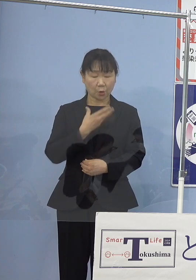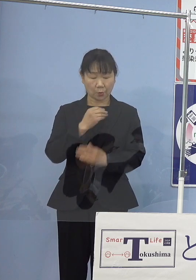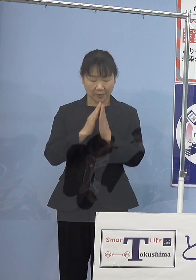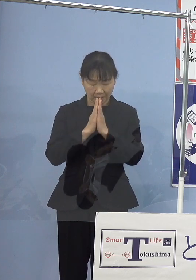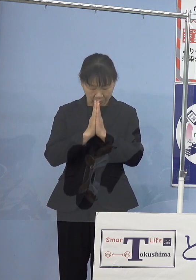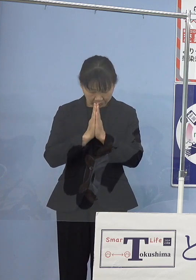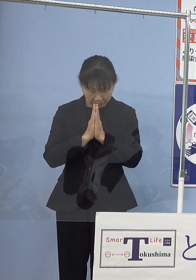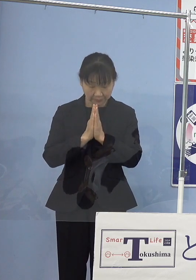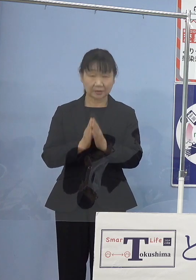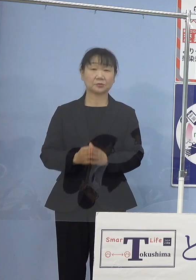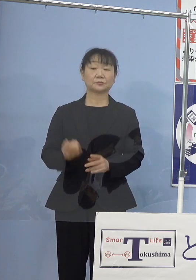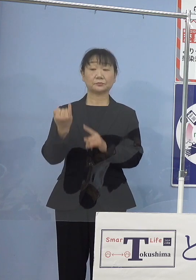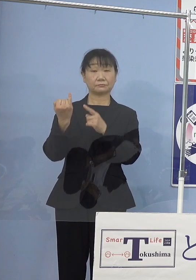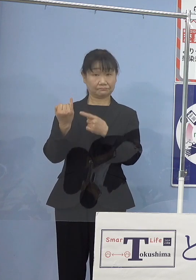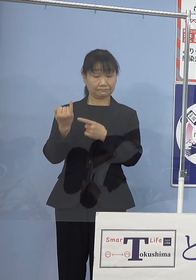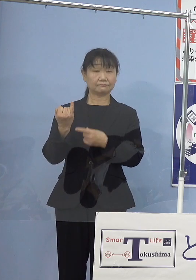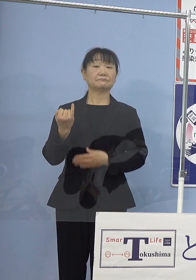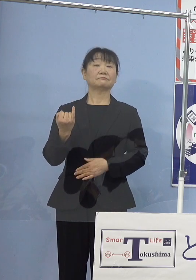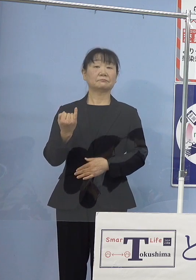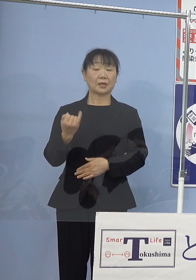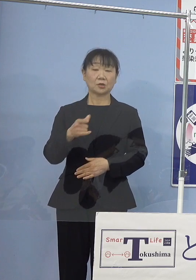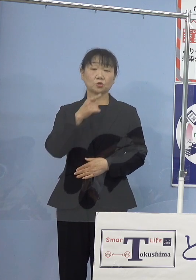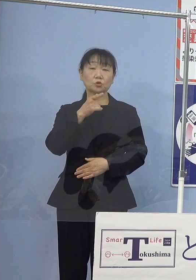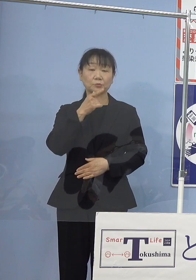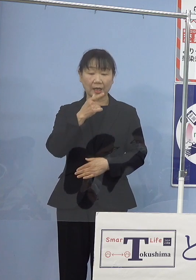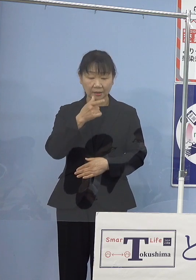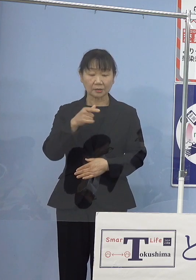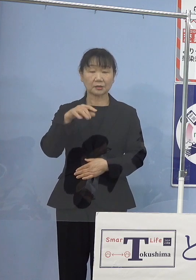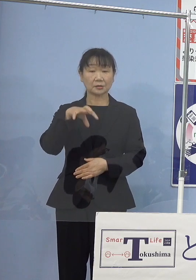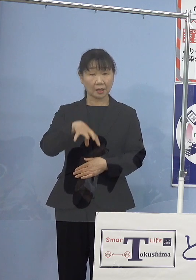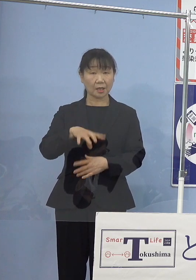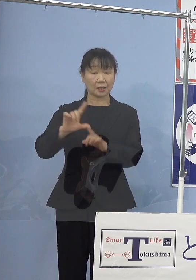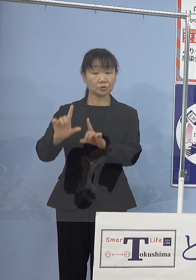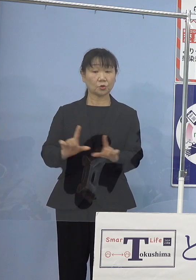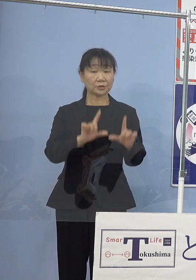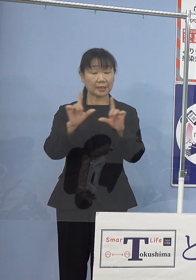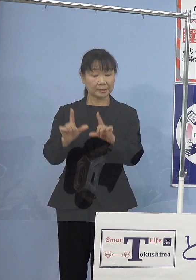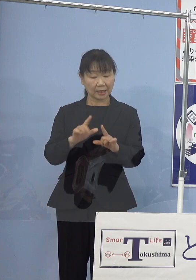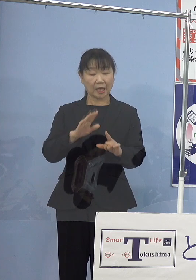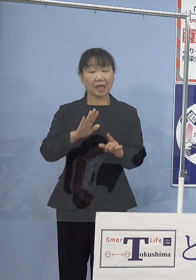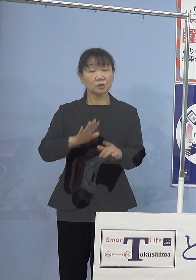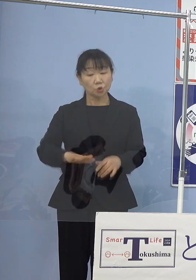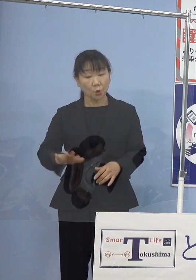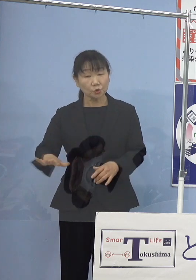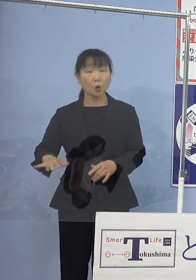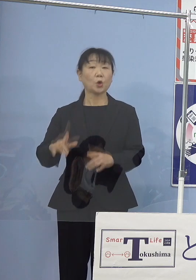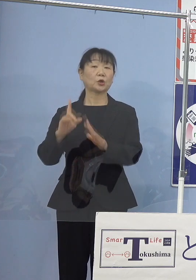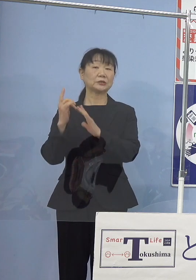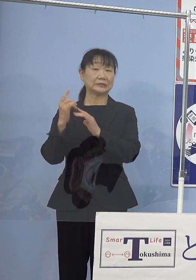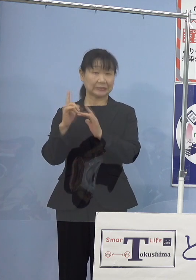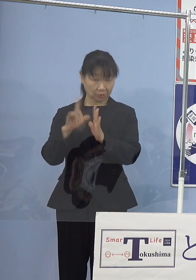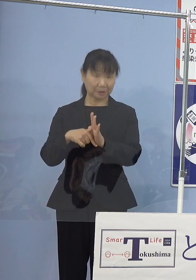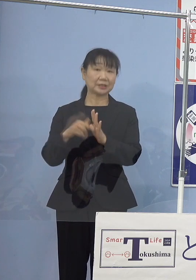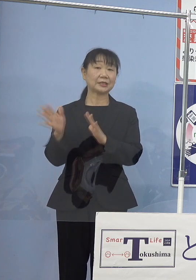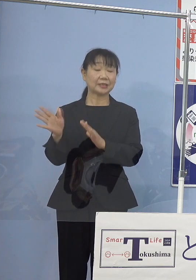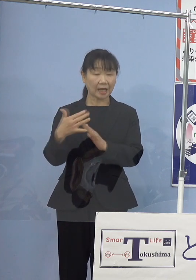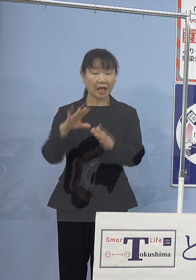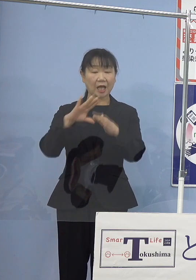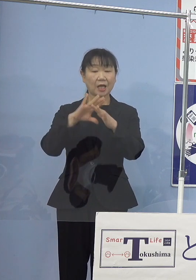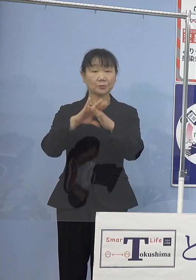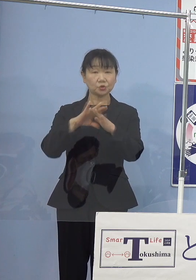瀬戸内寂聴さんは徳島で過ごされた 少女時代から文学に接しられ